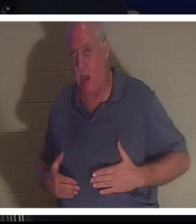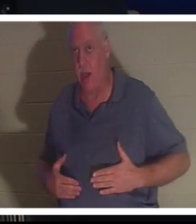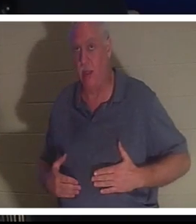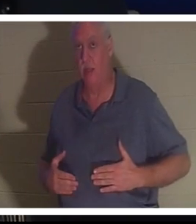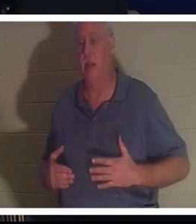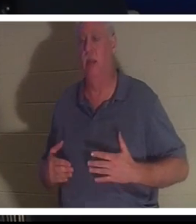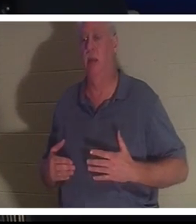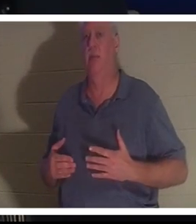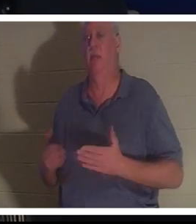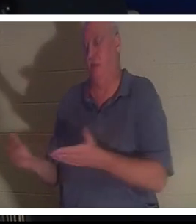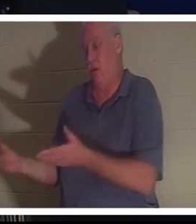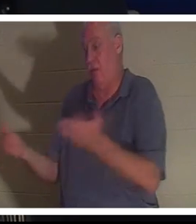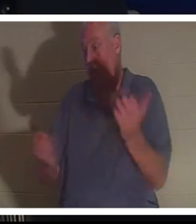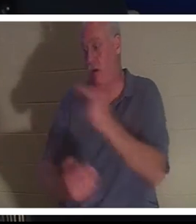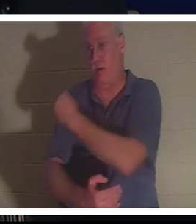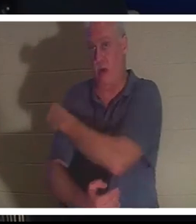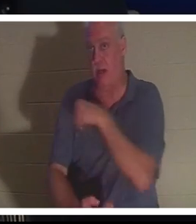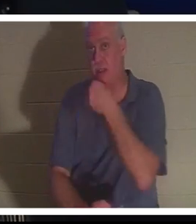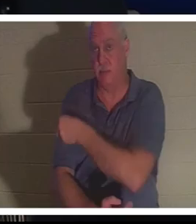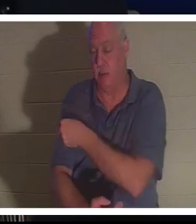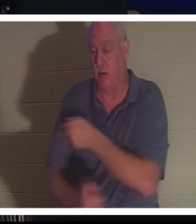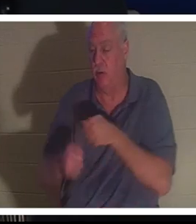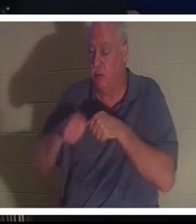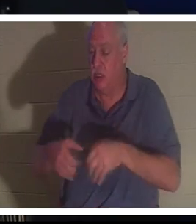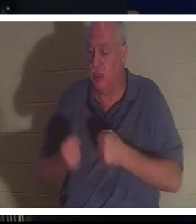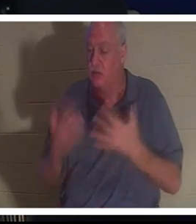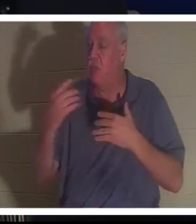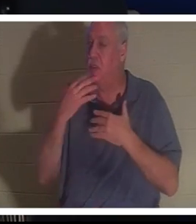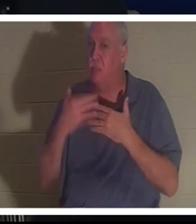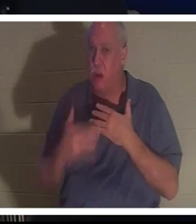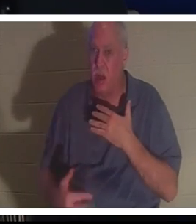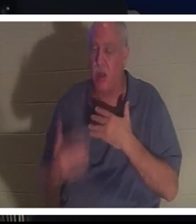Она попала в больницу. Она потеряла так много крови, что они не могли поверить, что эта женщина все еще жива,